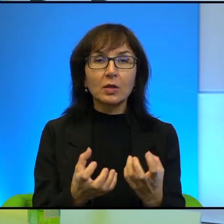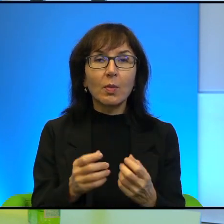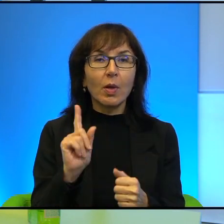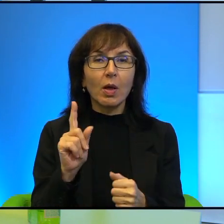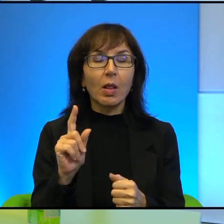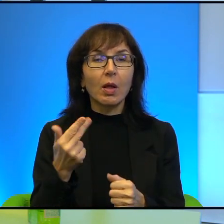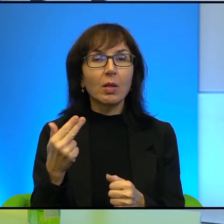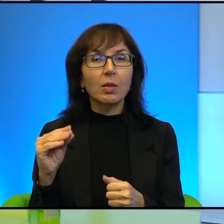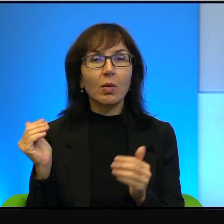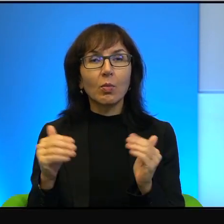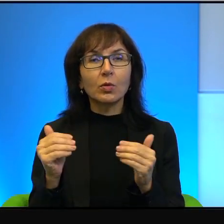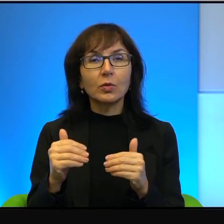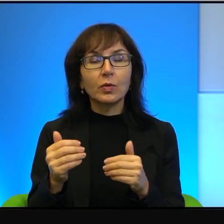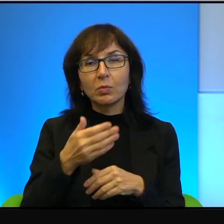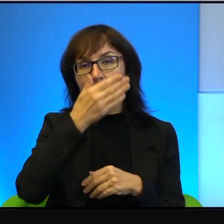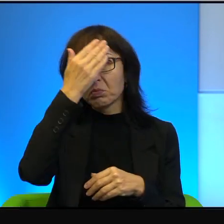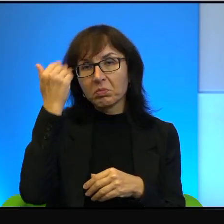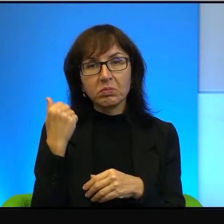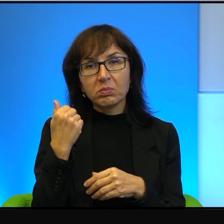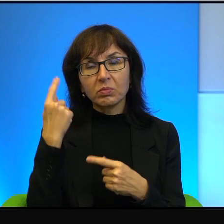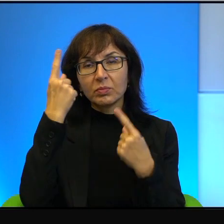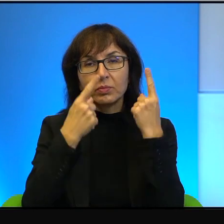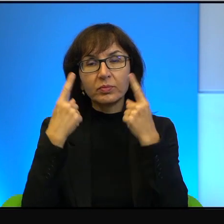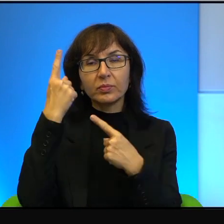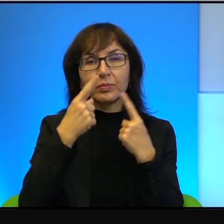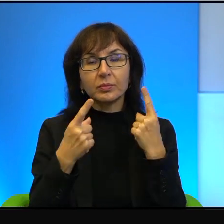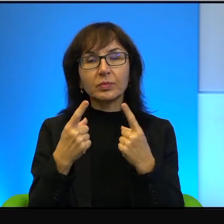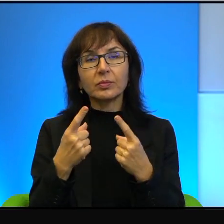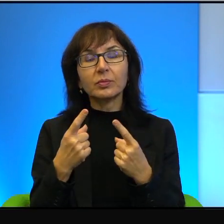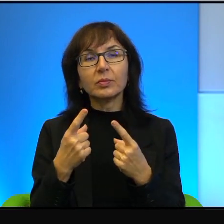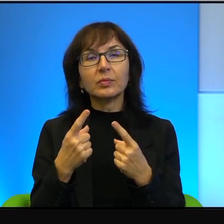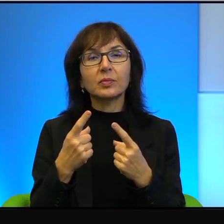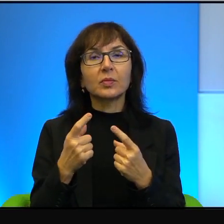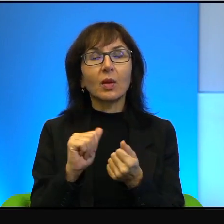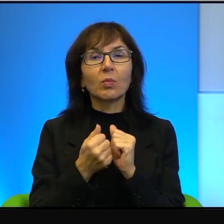Nie umiemy go sobie wyobrazić, a tym bardziej, tym bardziej wprowadzić w życie.